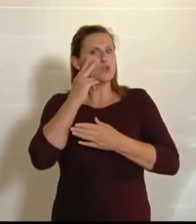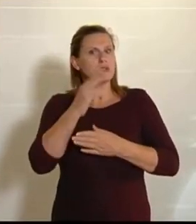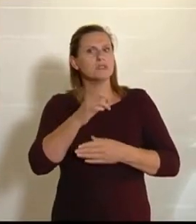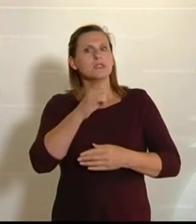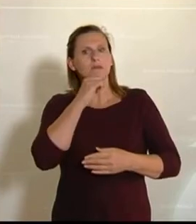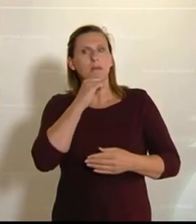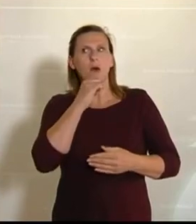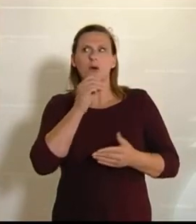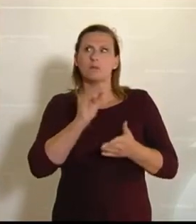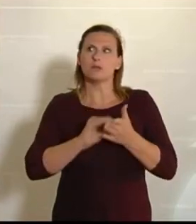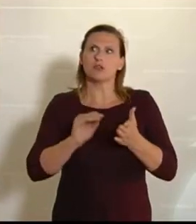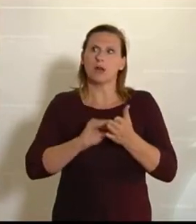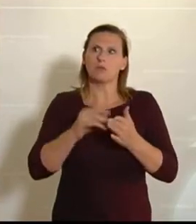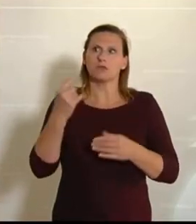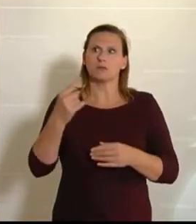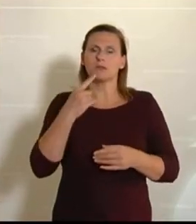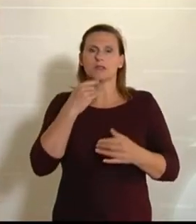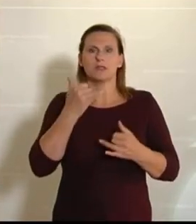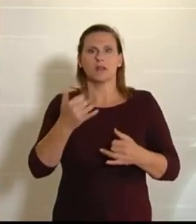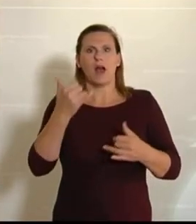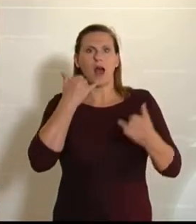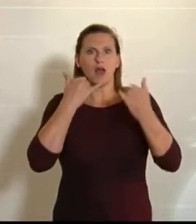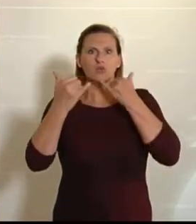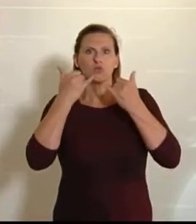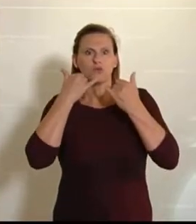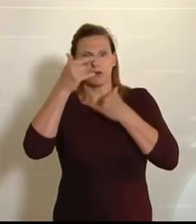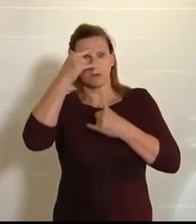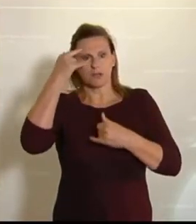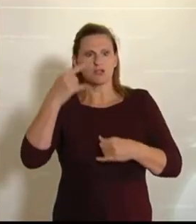beschrieben –: Er hat gesagt, er bekommt jetzt Anrufe von Menschen, die sagen, sie